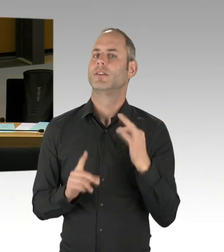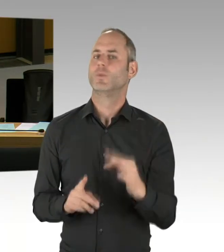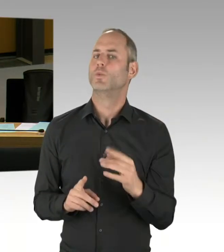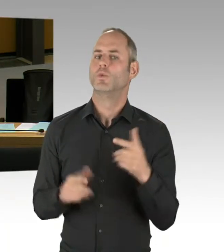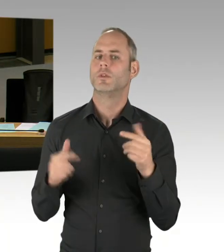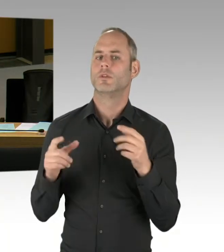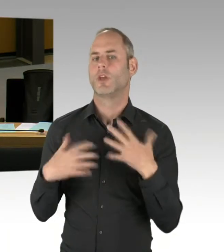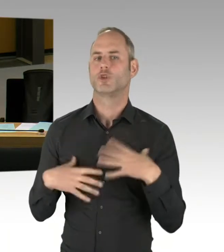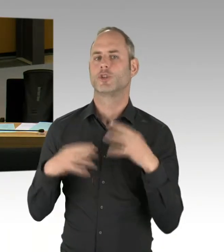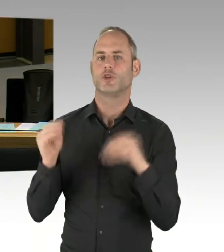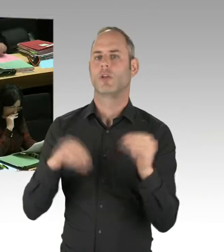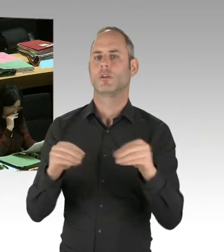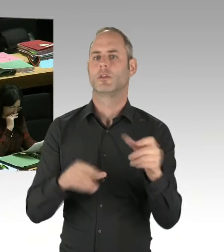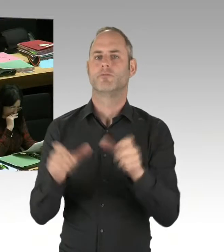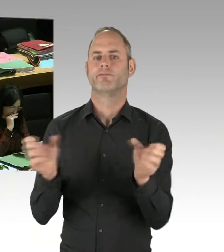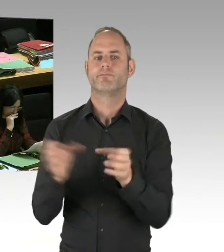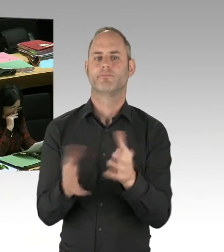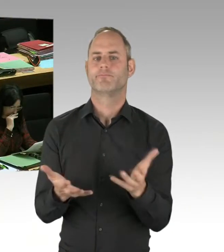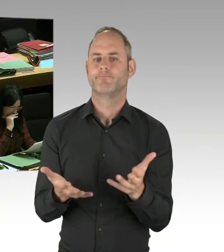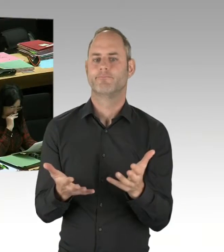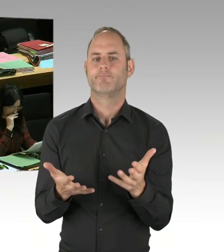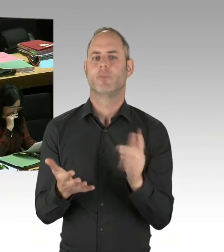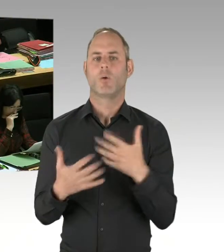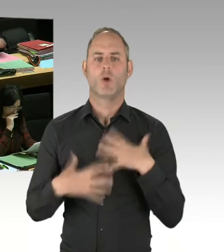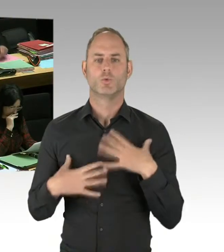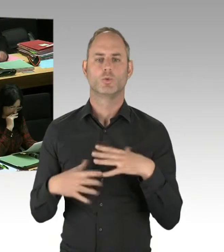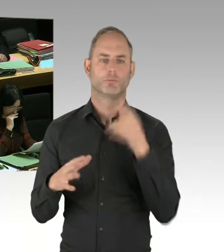Wir gehen davon aus, das ist jedenfalls der Plan, das noch in dieser Legislaturperiode zu eröffnen.